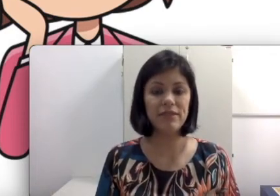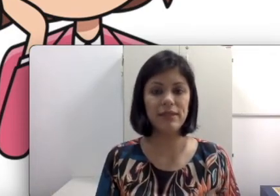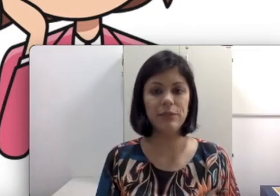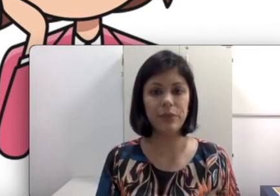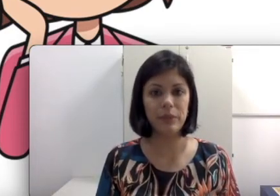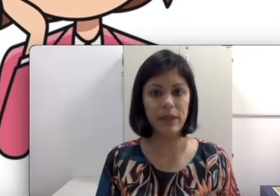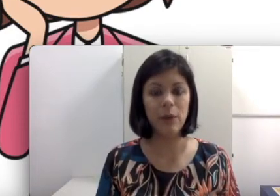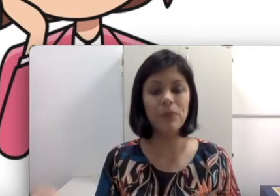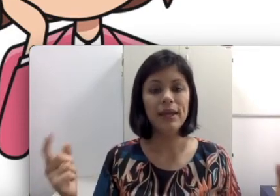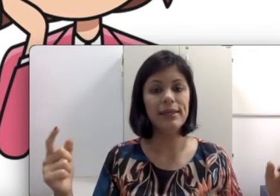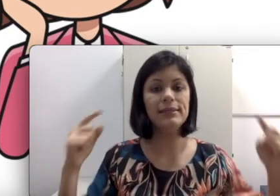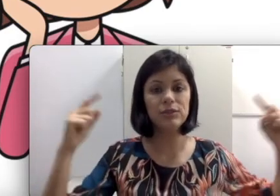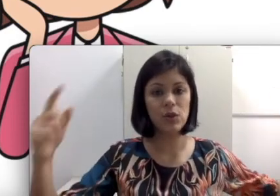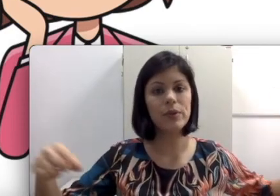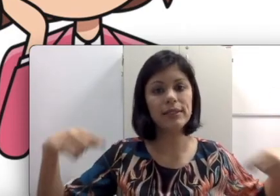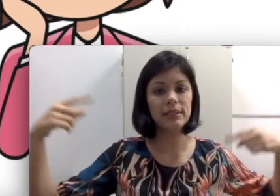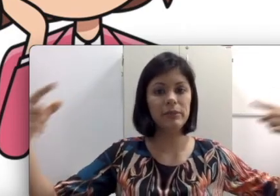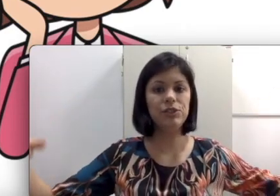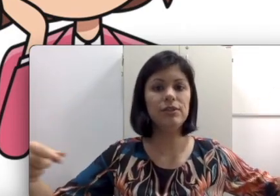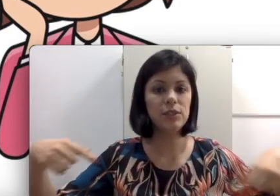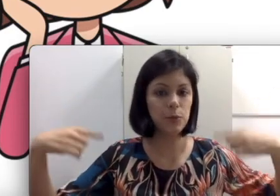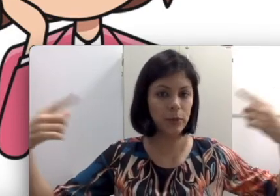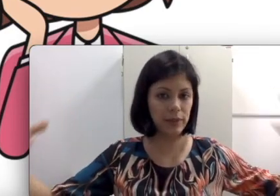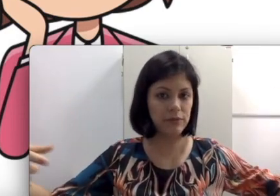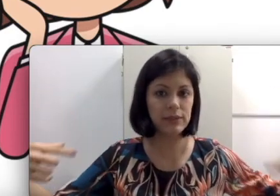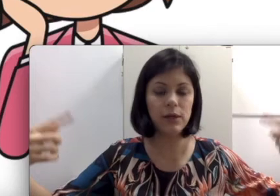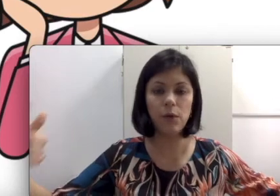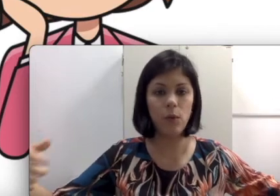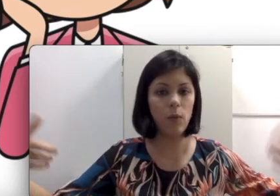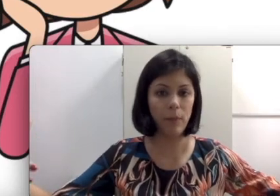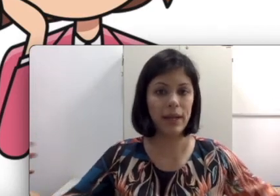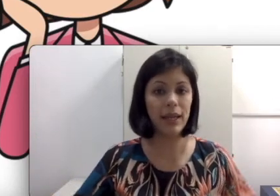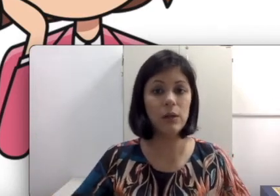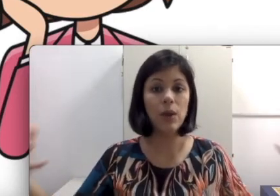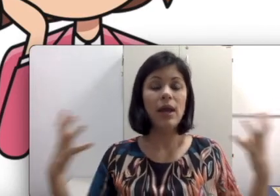a leitura labial e esse som que está sendo emitido por uma televisão, um aparelho, ela